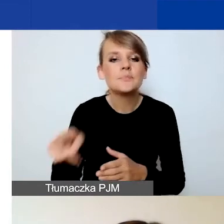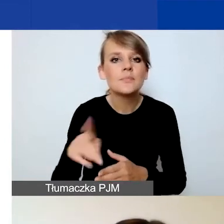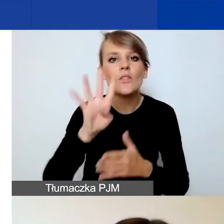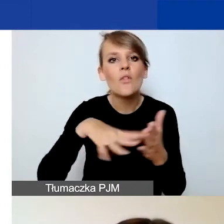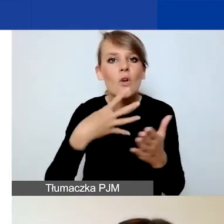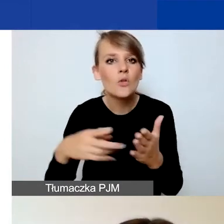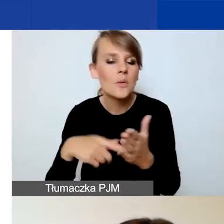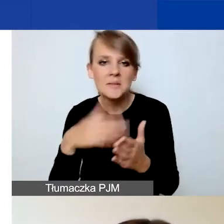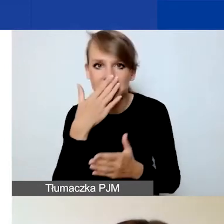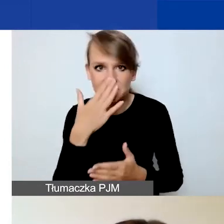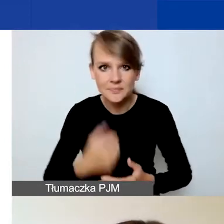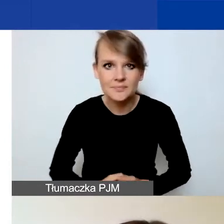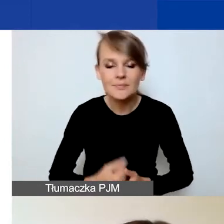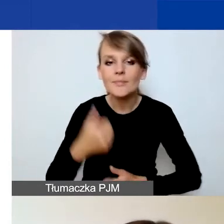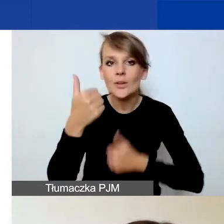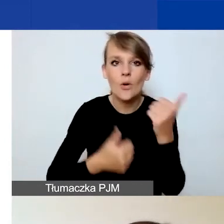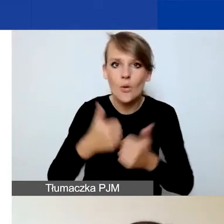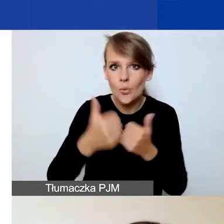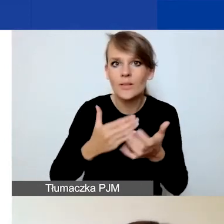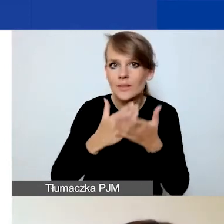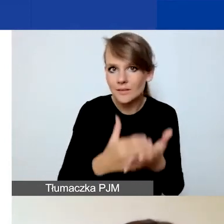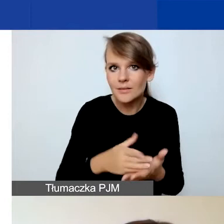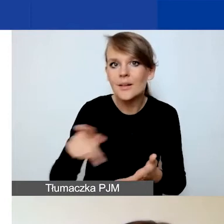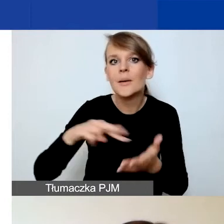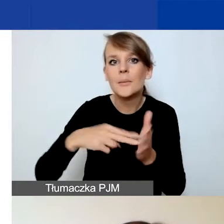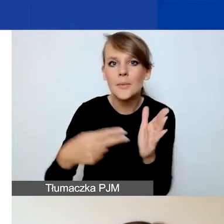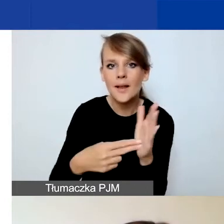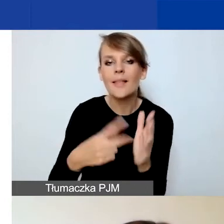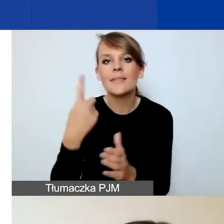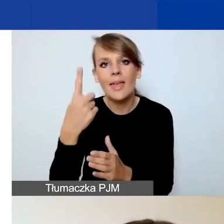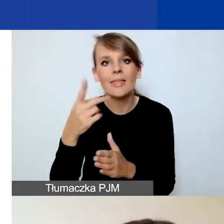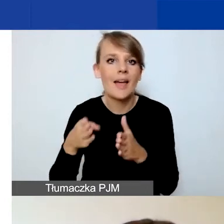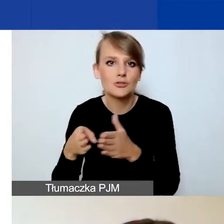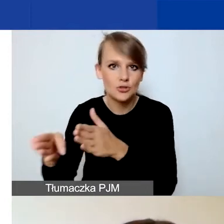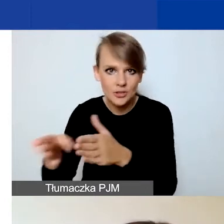Konkurs interwencyjny jest zaplanowany w jednej ścieżce, więc mamy jeden formularz wniosku